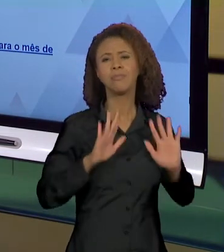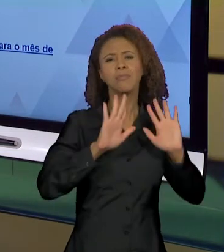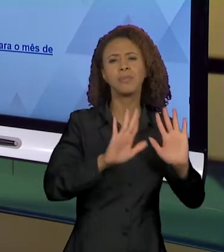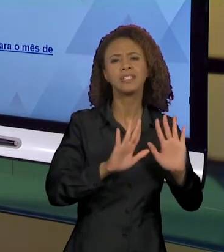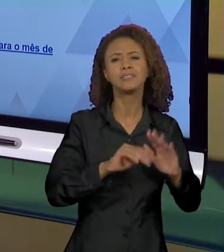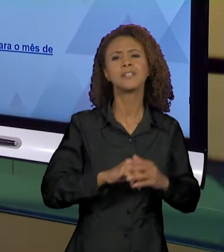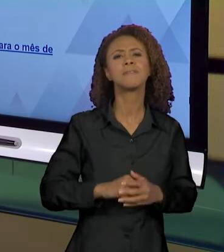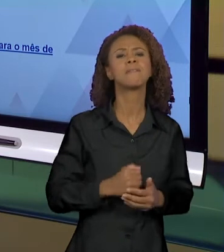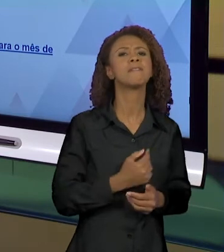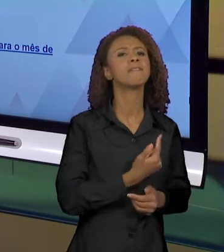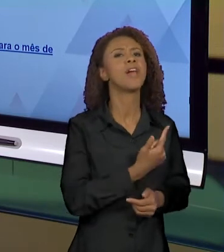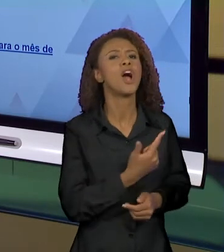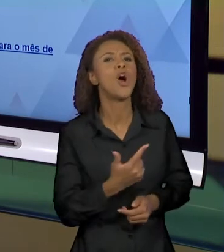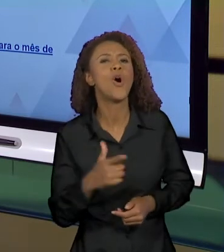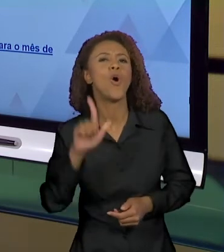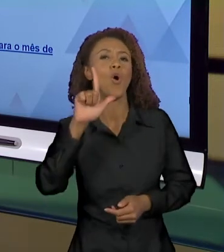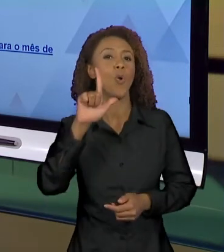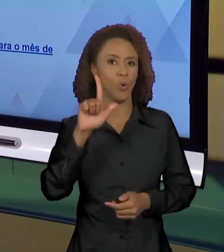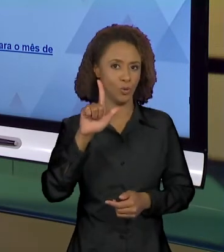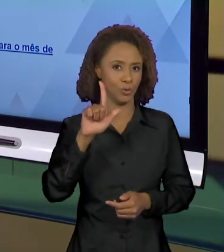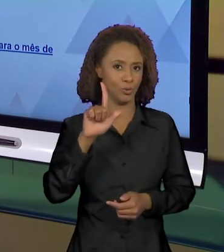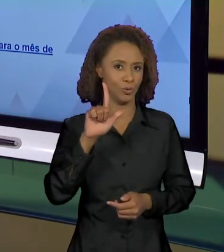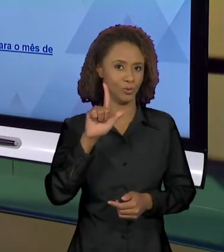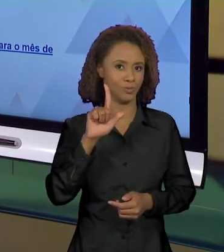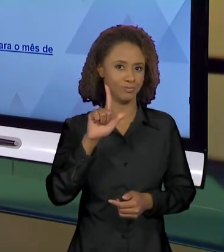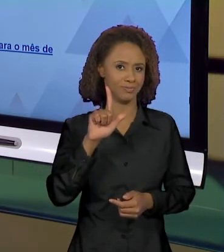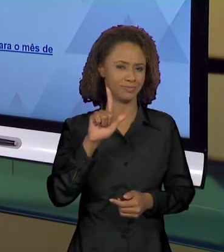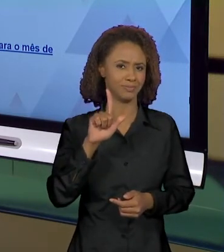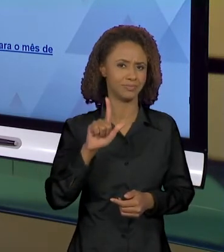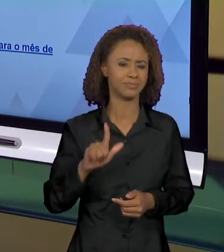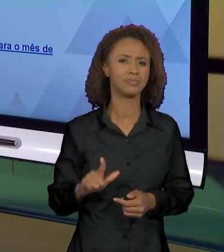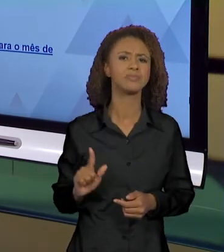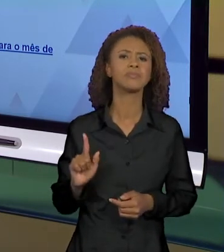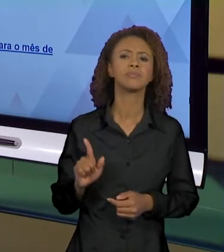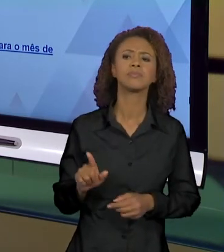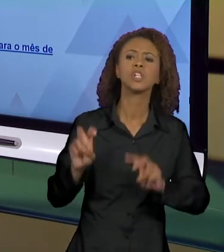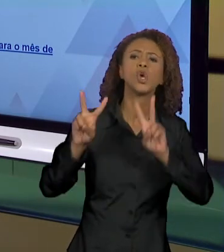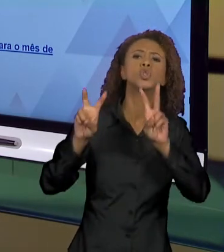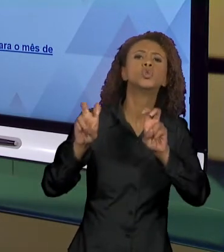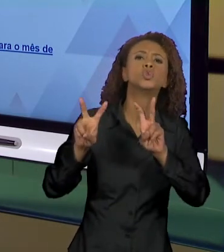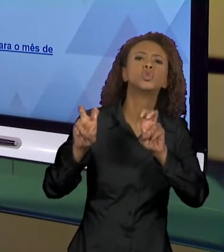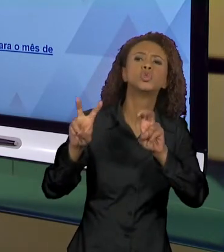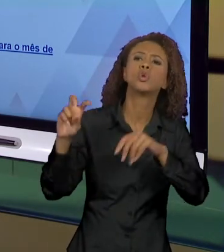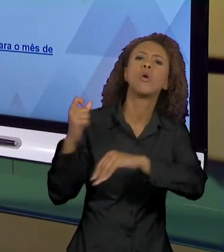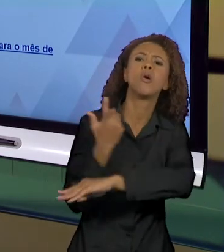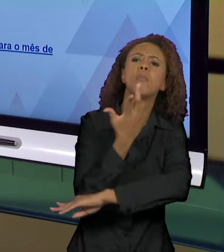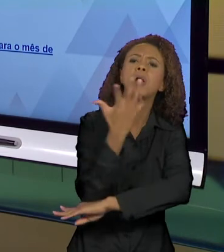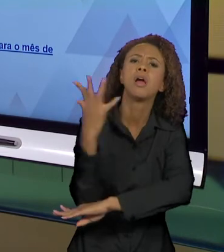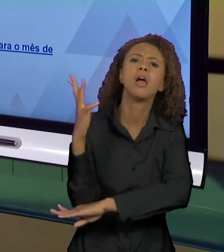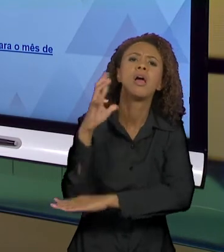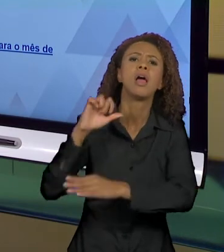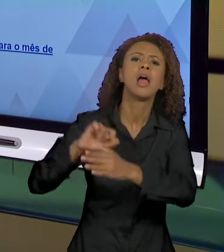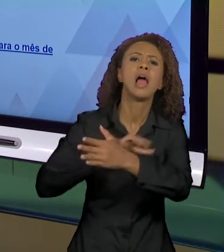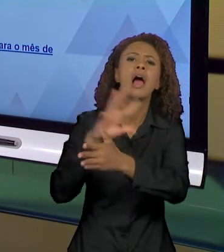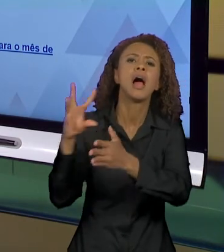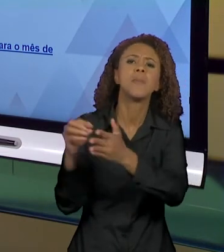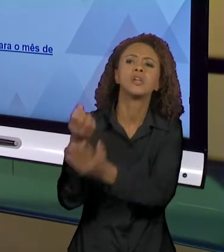TEM UMA OUTRA QUESTÃO, O QUE SABEMOS SOBRE OS INCÊNDIOS NA AMAZÔNIA? QUANDO EU TENHO ESSA